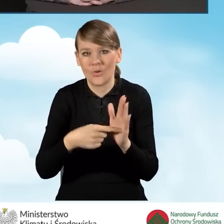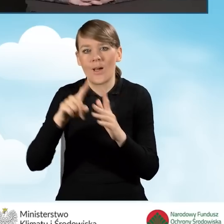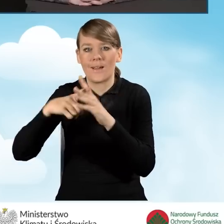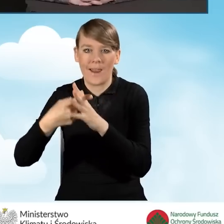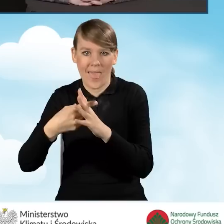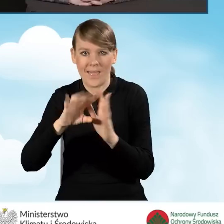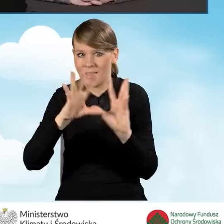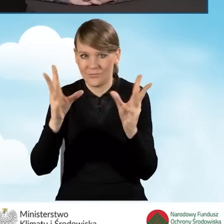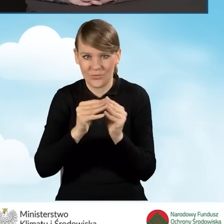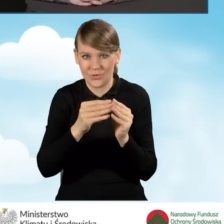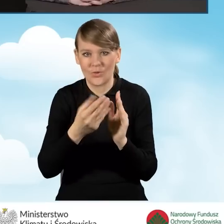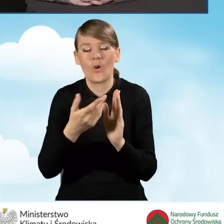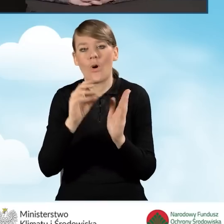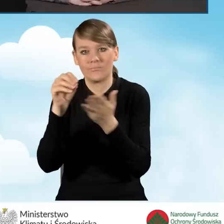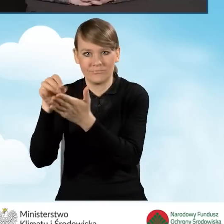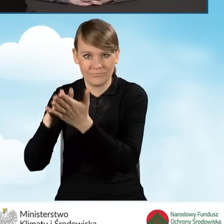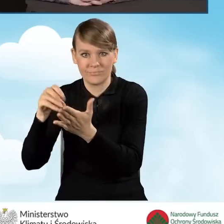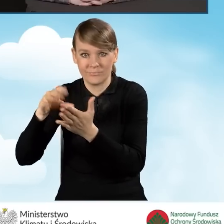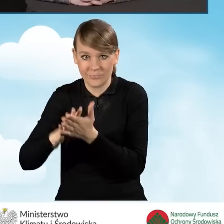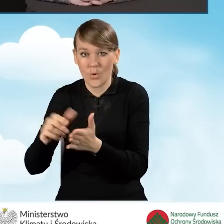i na tej podstawie jest dokonywana płatność.